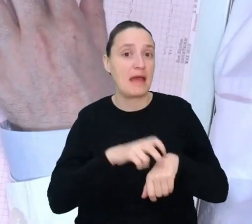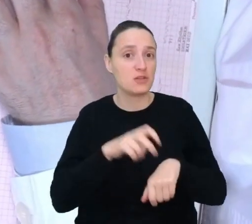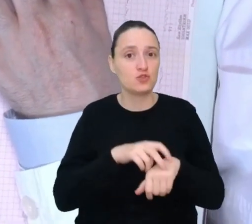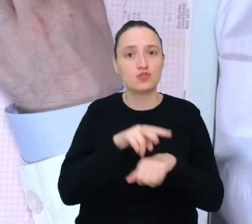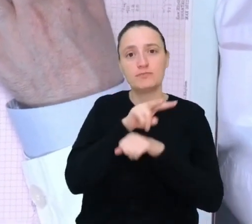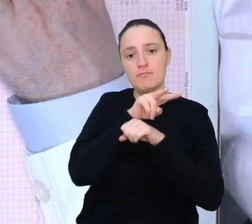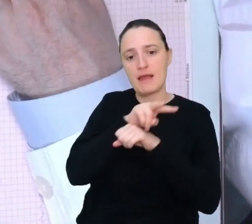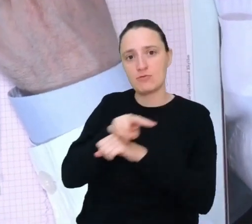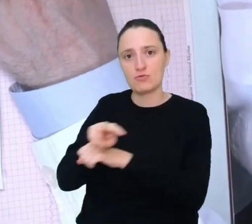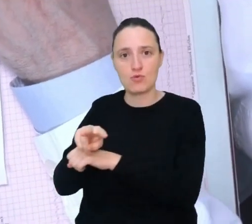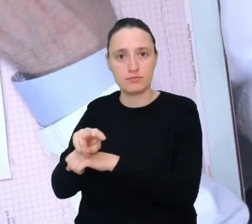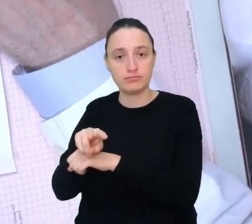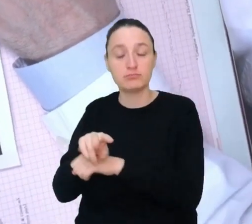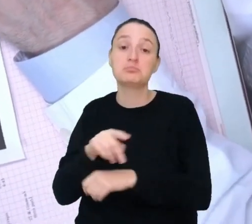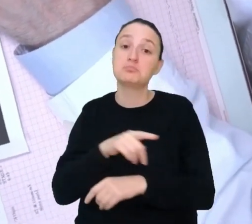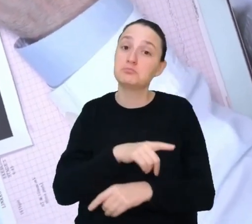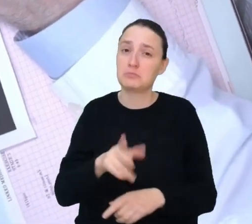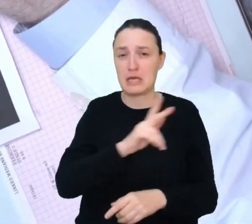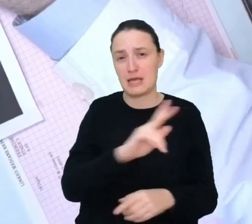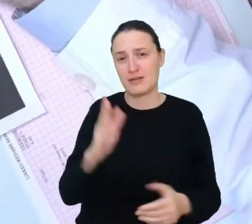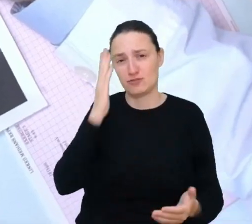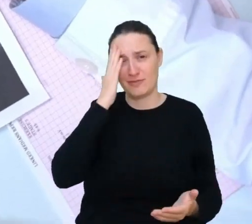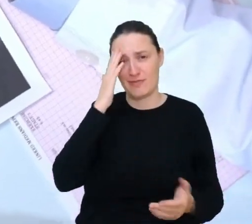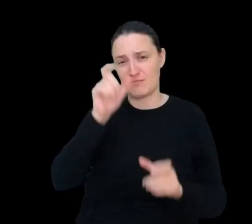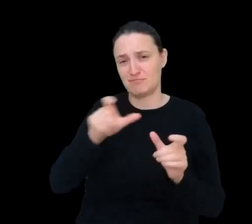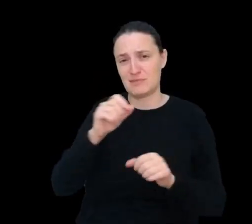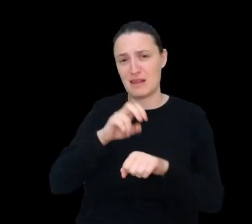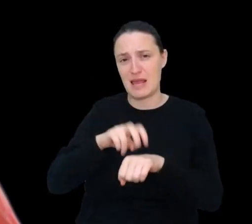Wszyscy mamy do czynienia z lekarzami i wiemy, na czym polega praca lekarza.